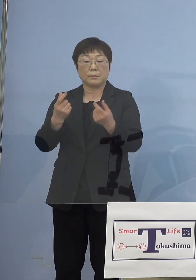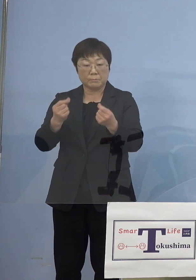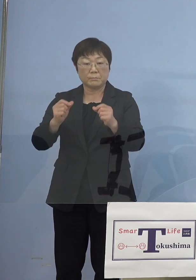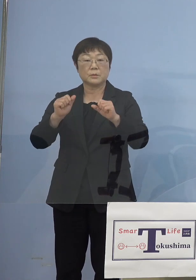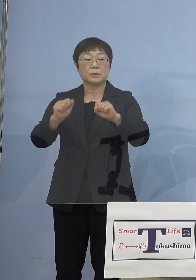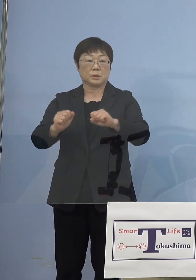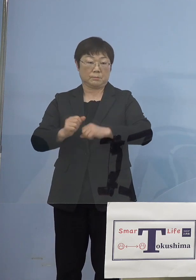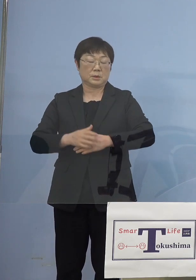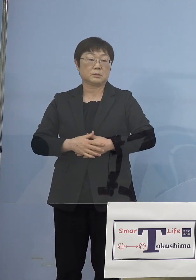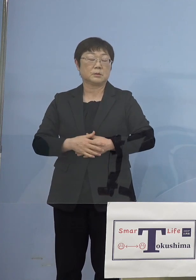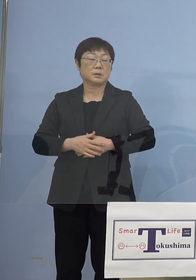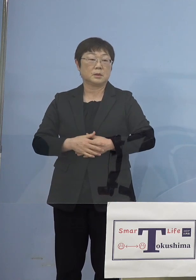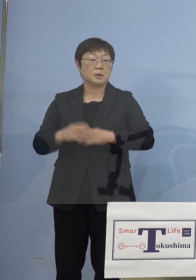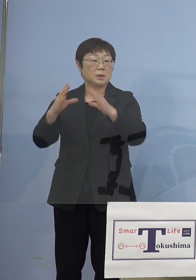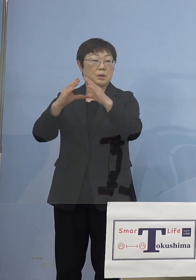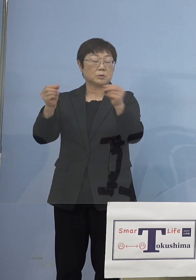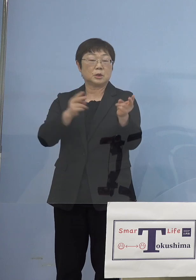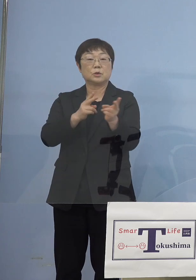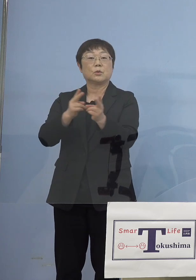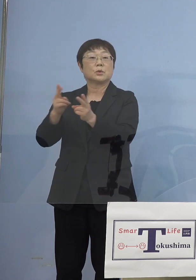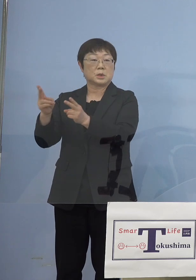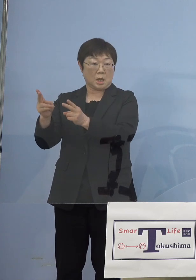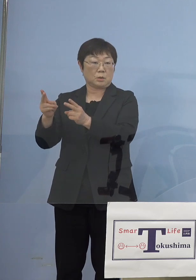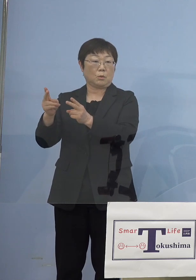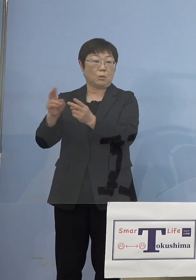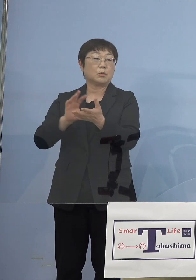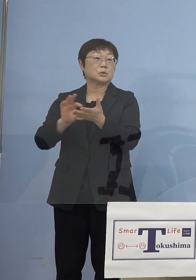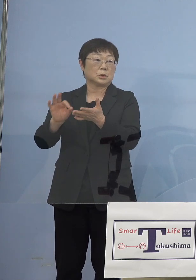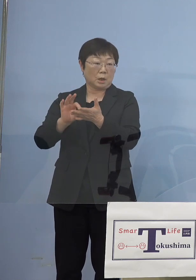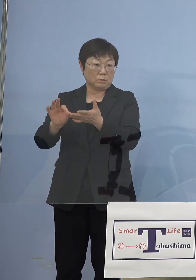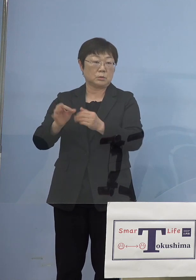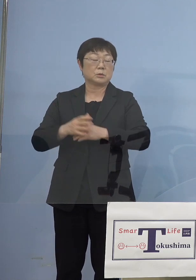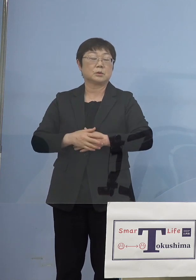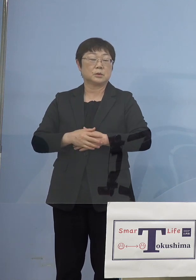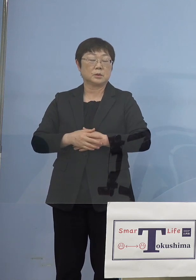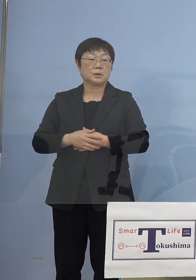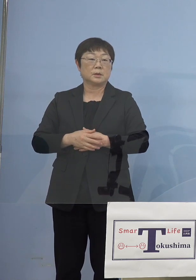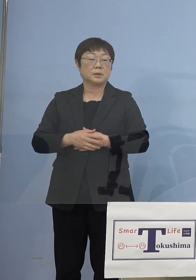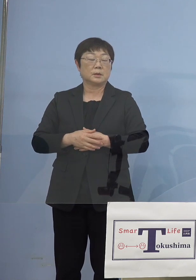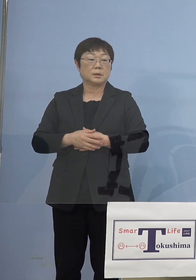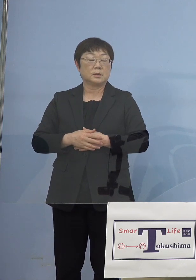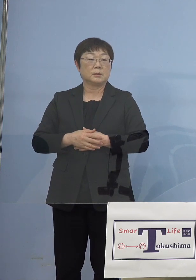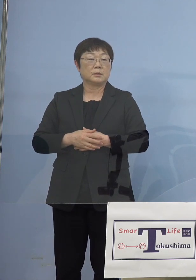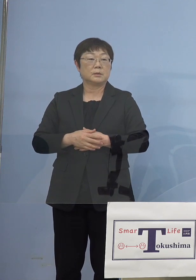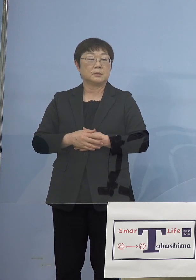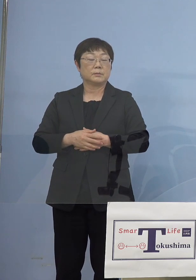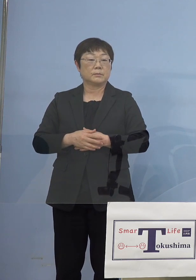というのは今回、国の制度これも しっかりと導入をしていく形となりますので